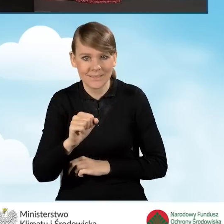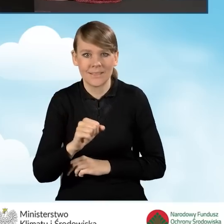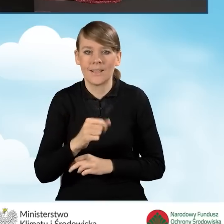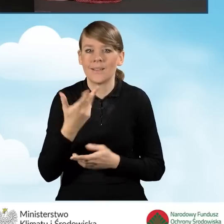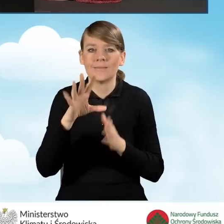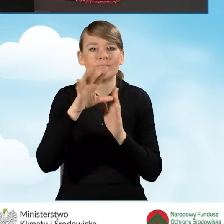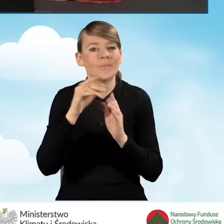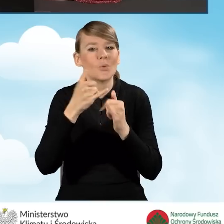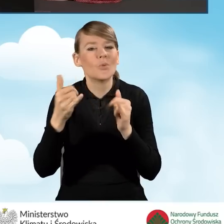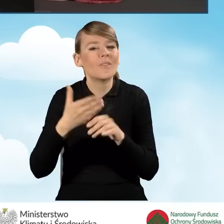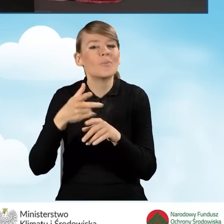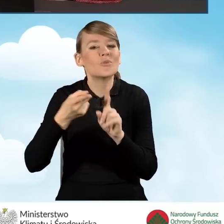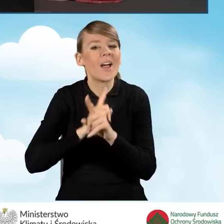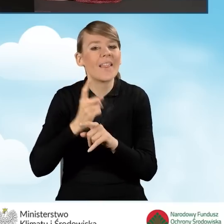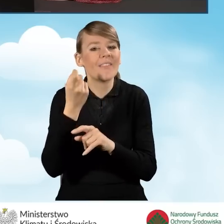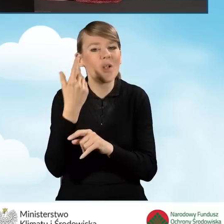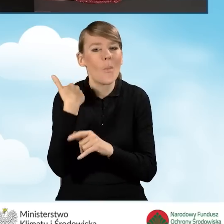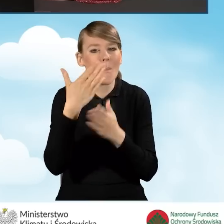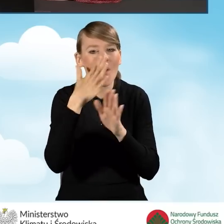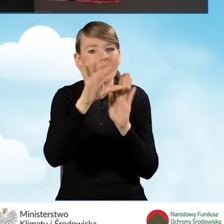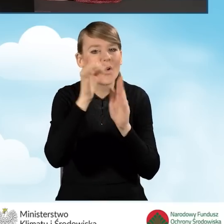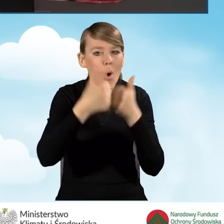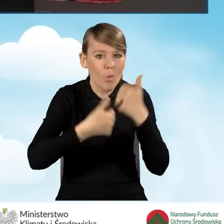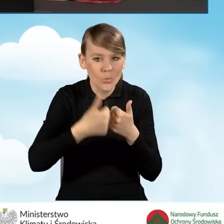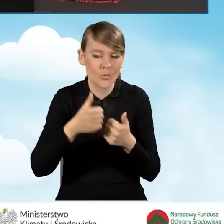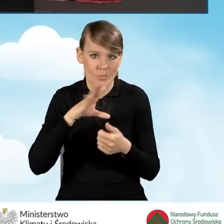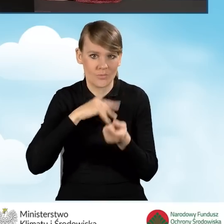wyboru konkursu i tak dalej. Możemy aktualizować formularz.